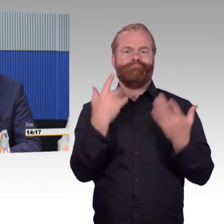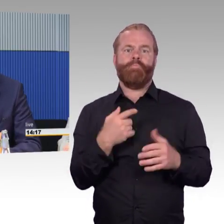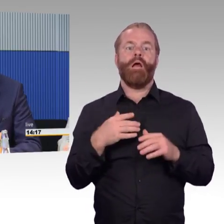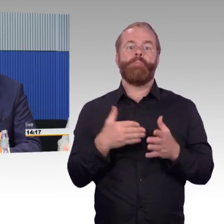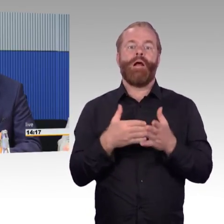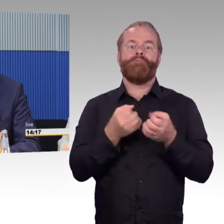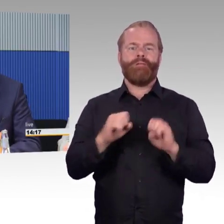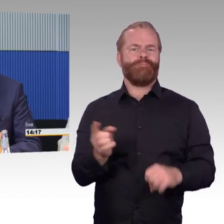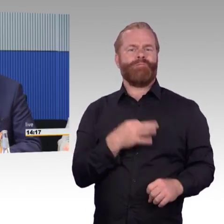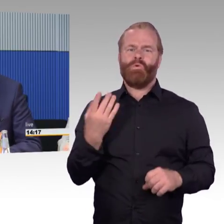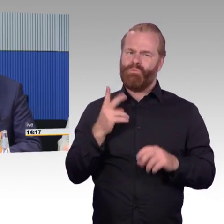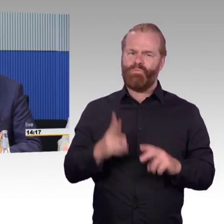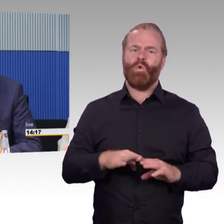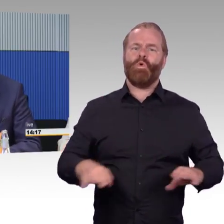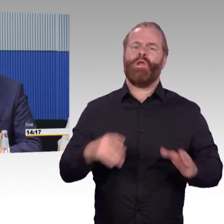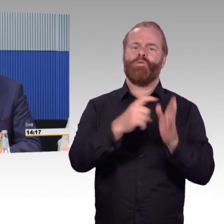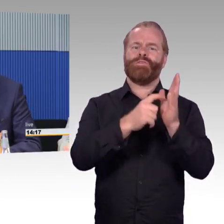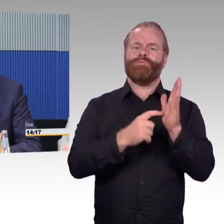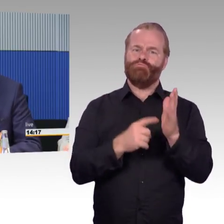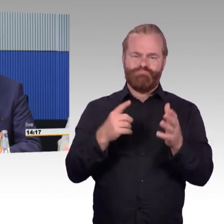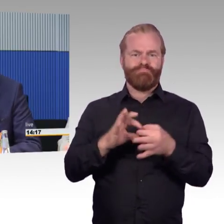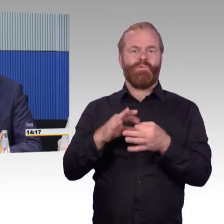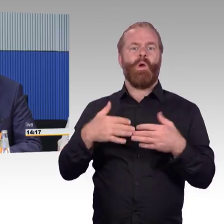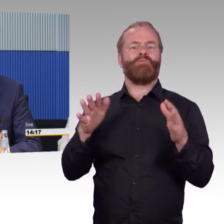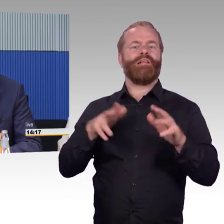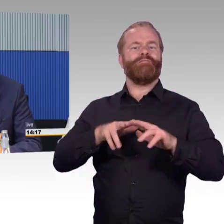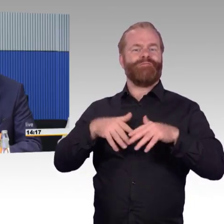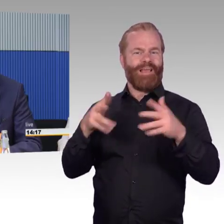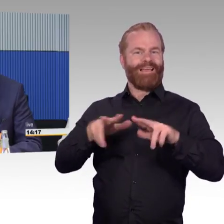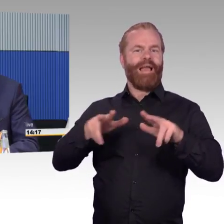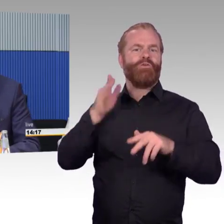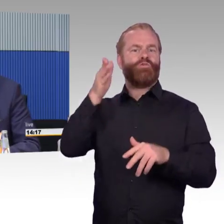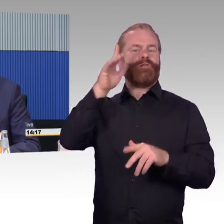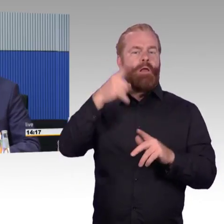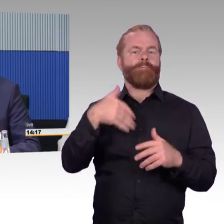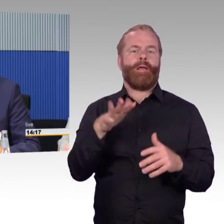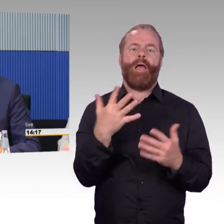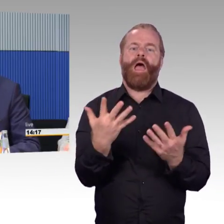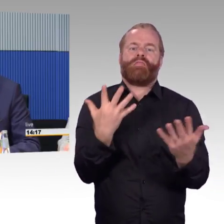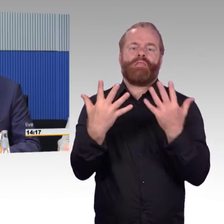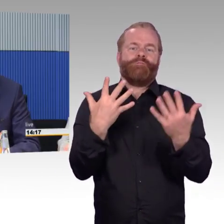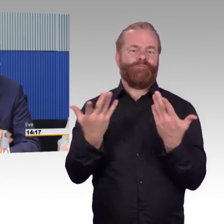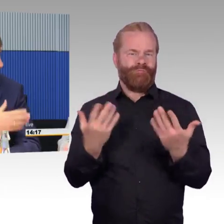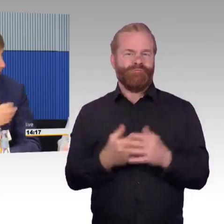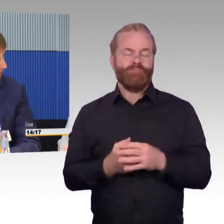Wir sind auch in vielen Stationen schon relativ weit gekommen. Natürlich gibt es weiterhin noch Verbesserungspotenziale,